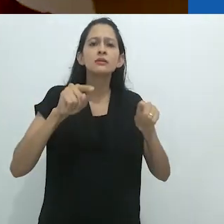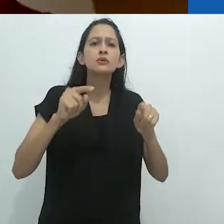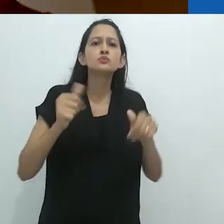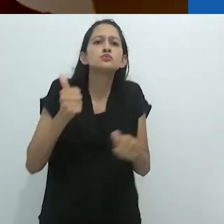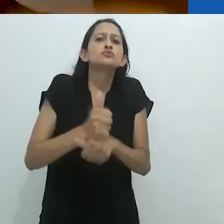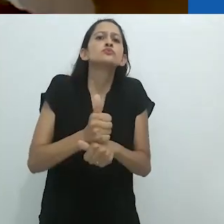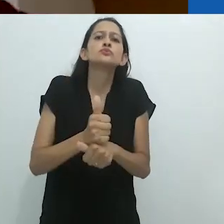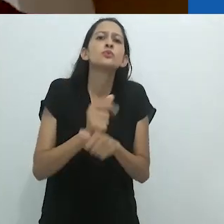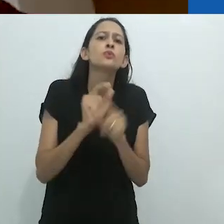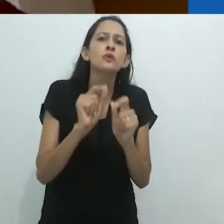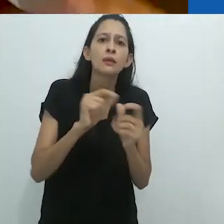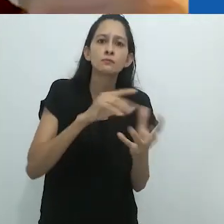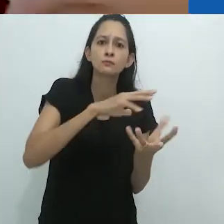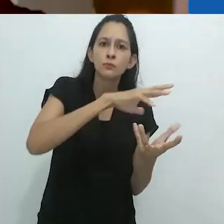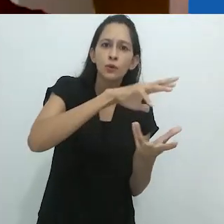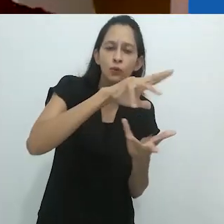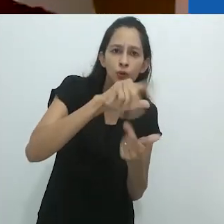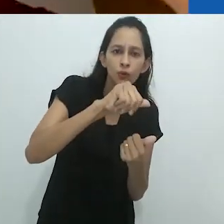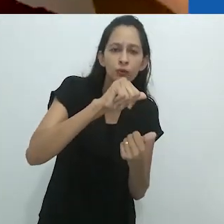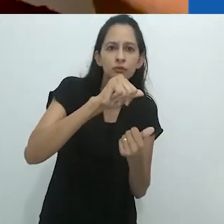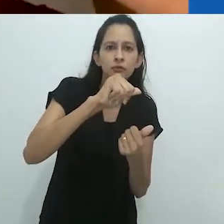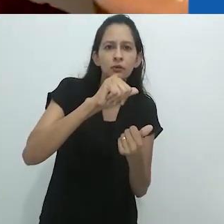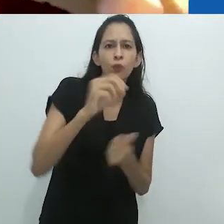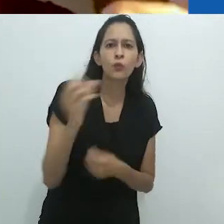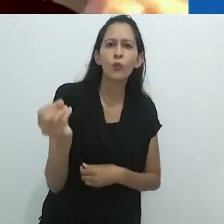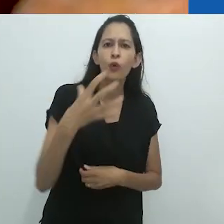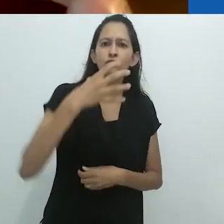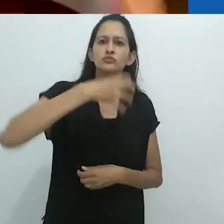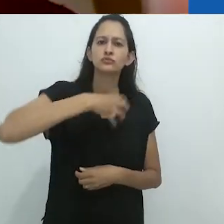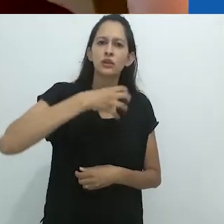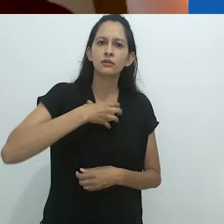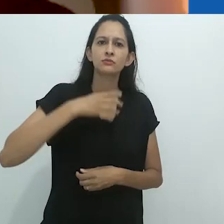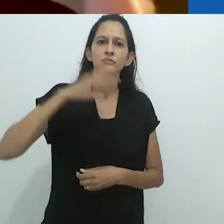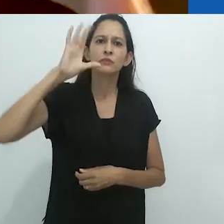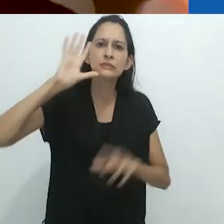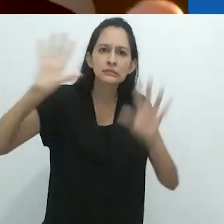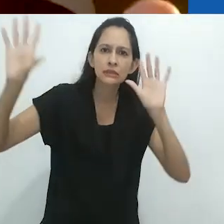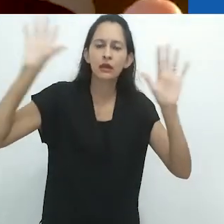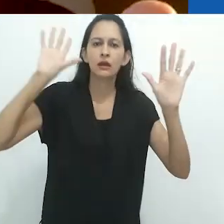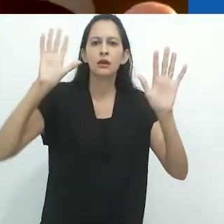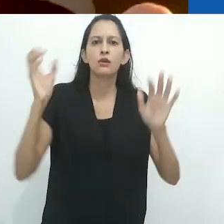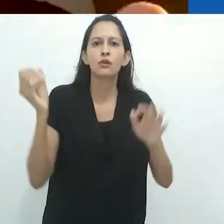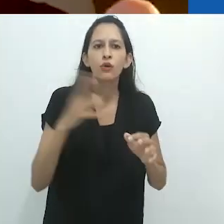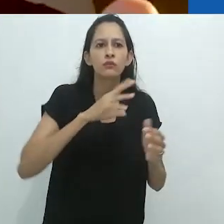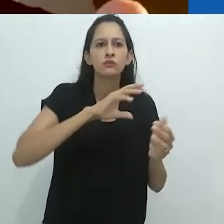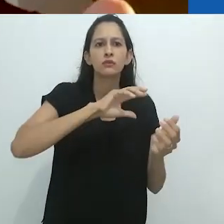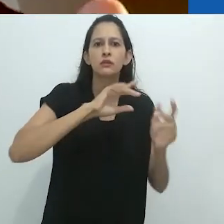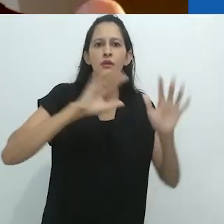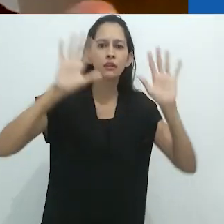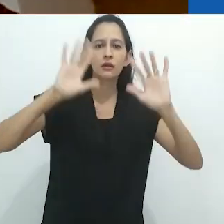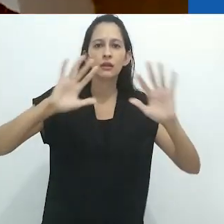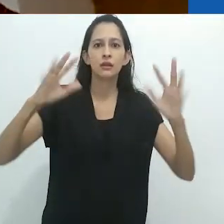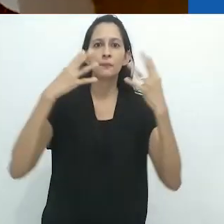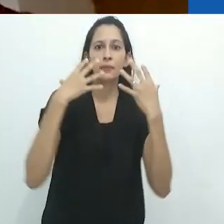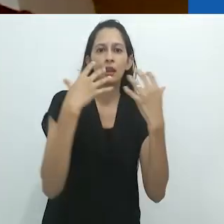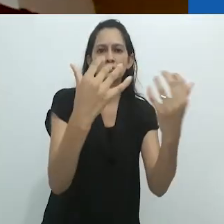em seu lugar, o mundo está se tornando reencantado mais uma vez.